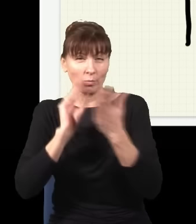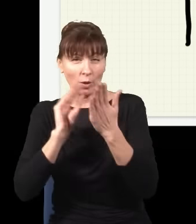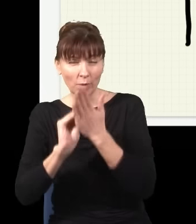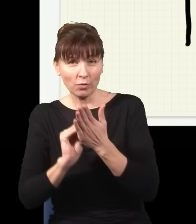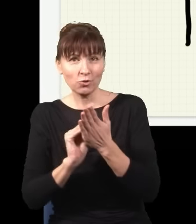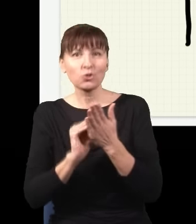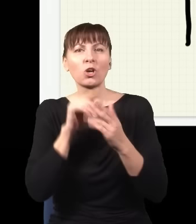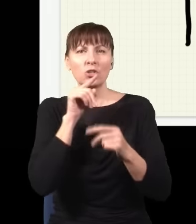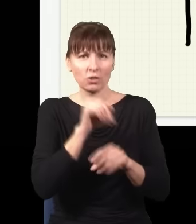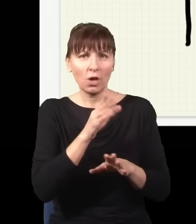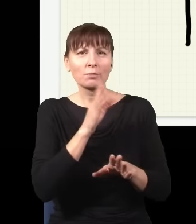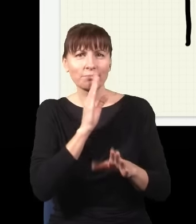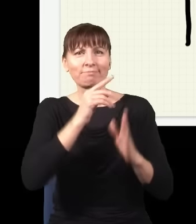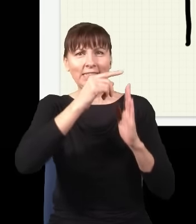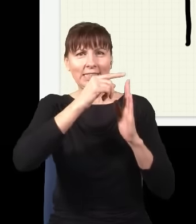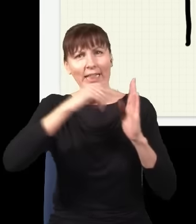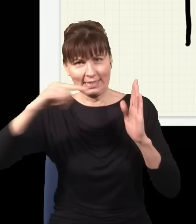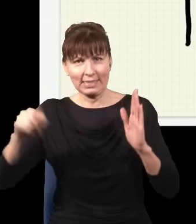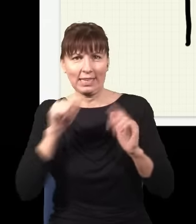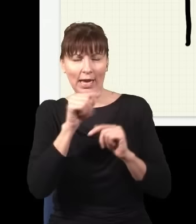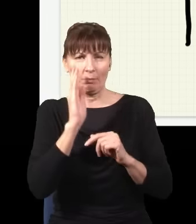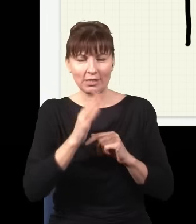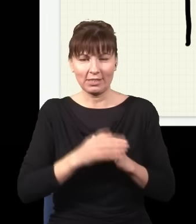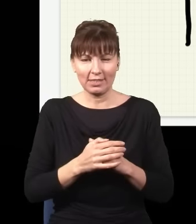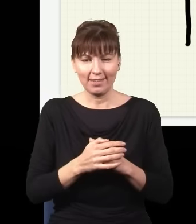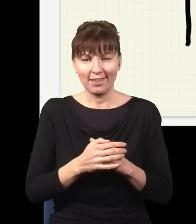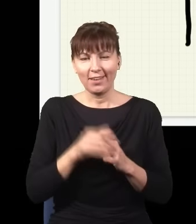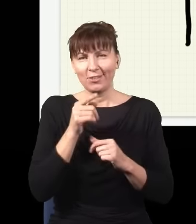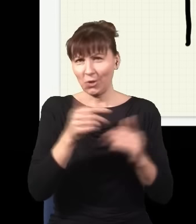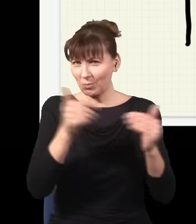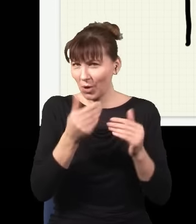wyprodukuję taką statystykę. Teraz tak, ten eksperyment mogę jeszcze bardziej skomplikować, mogę tutaj nawstawiać